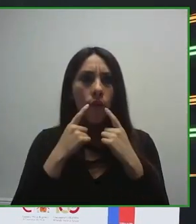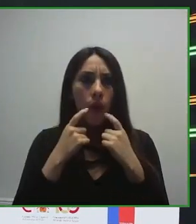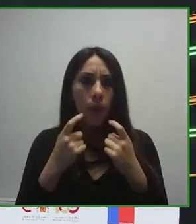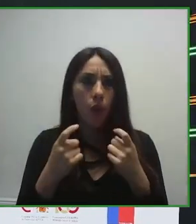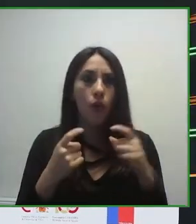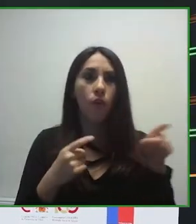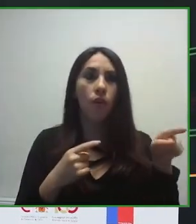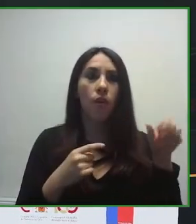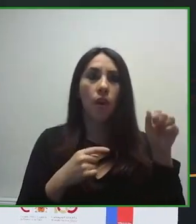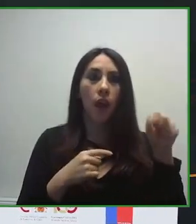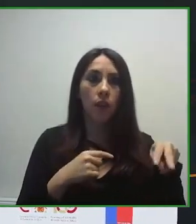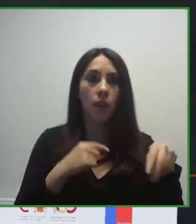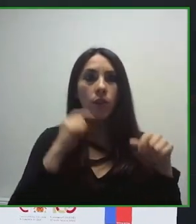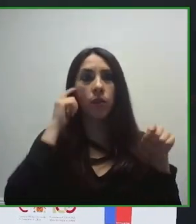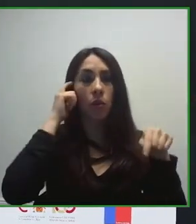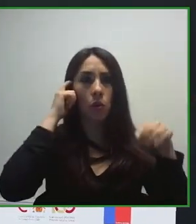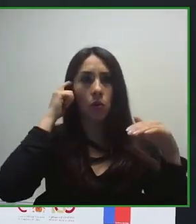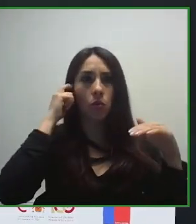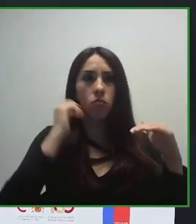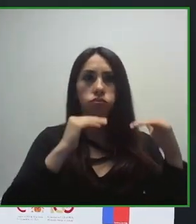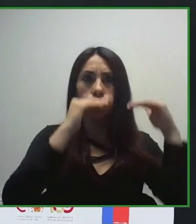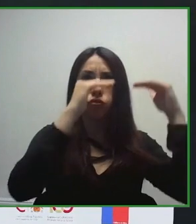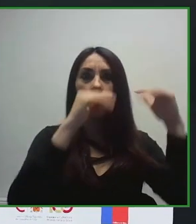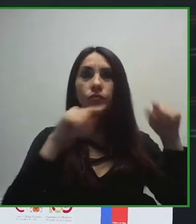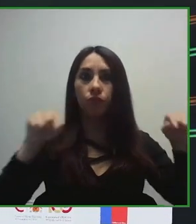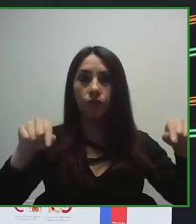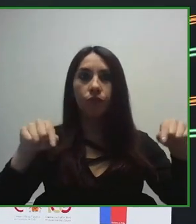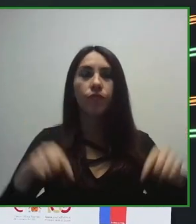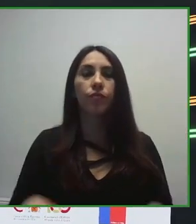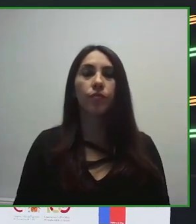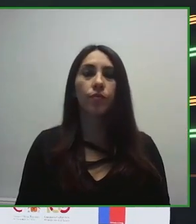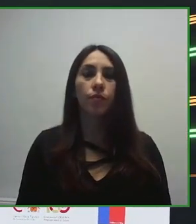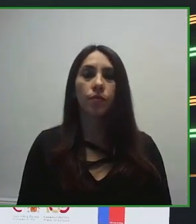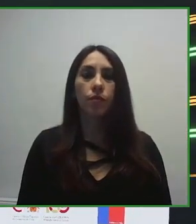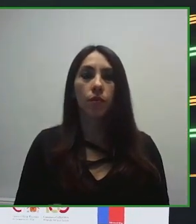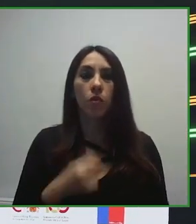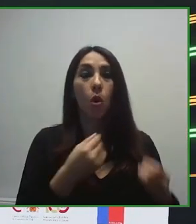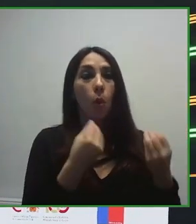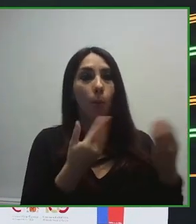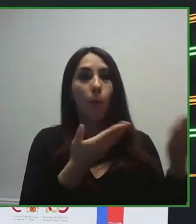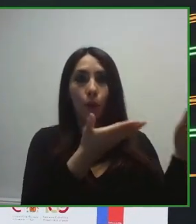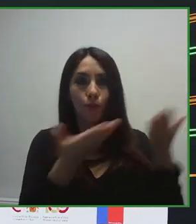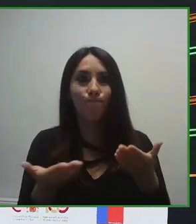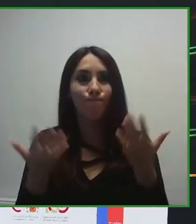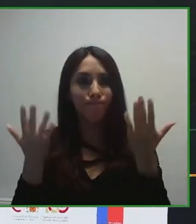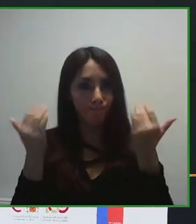Así como grandes cifras, contar que somos más de 70.000 trabajadores los que trabajamos en